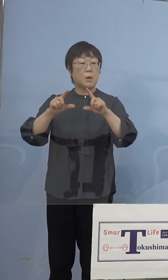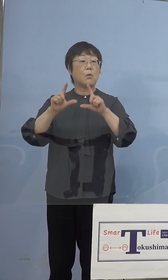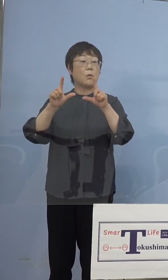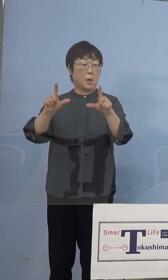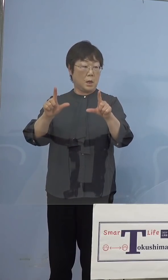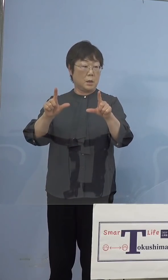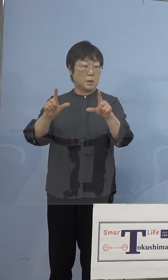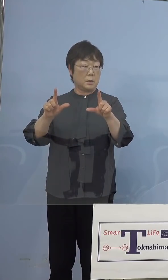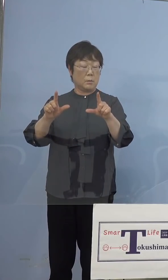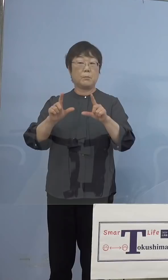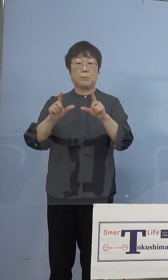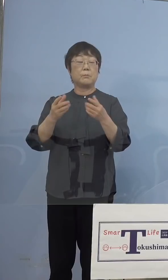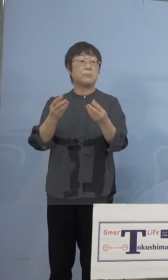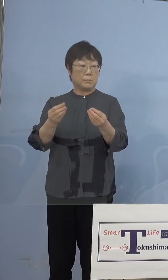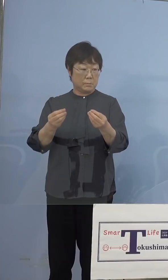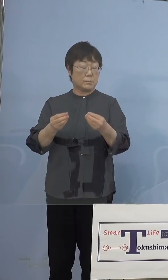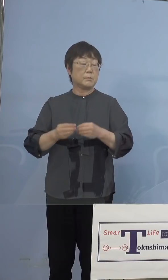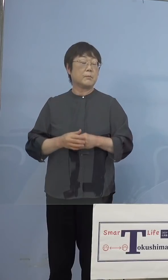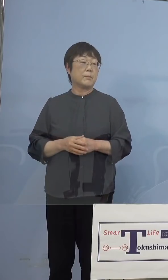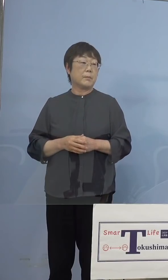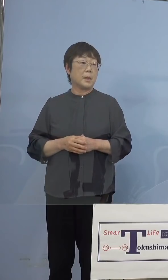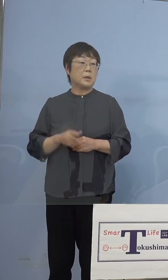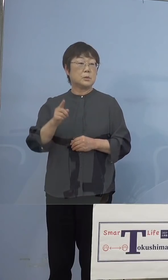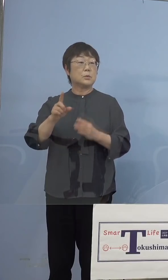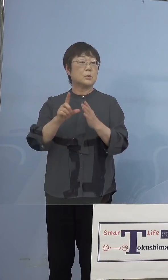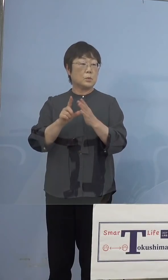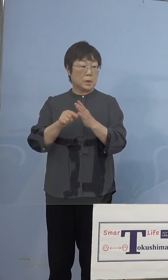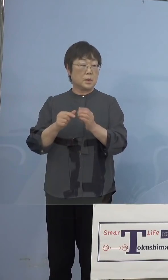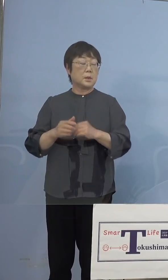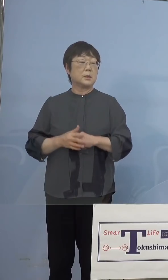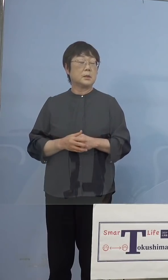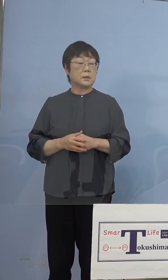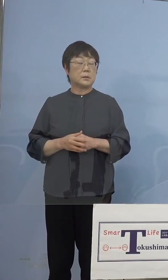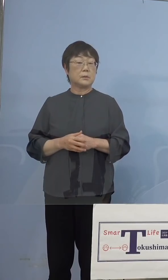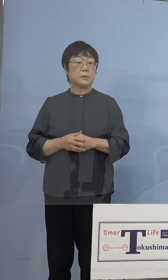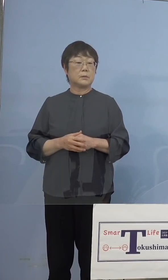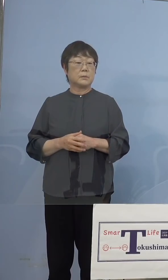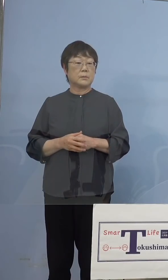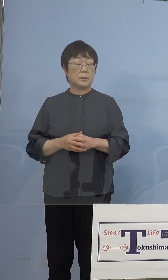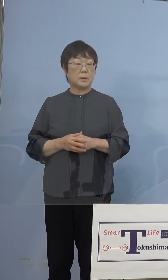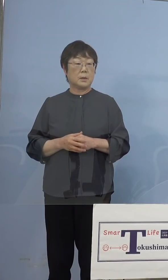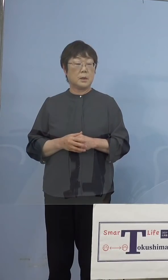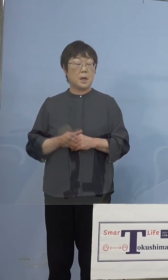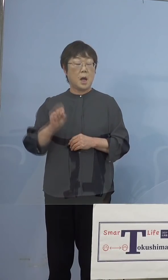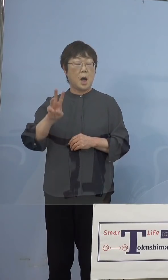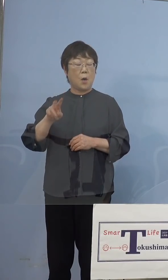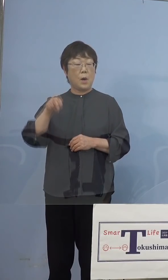申し上げました その時にいわゆるAWAナースの皆様方を